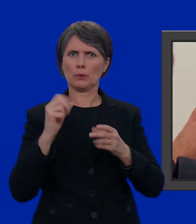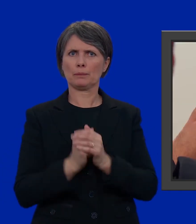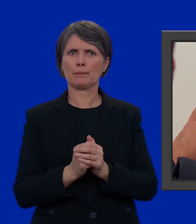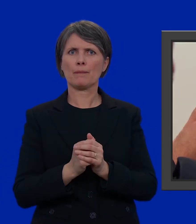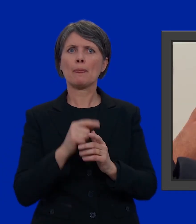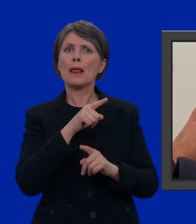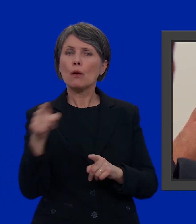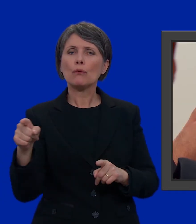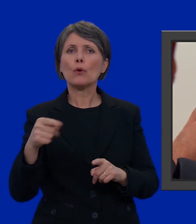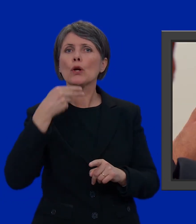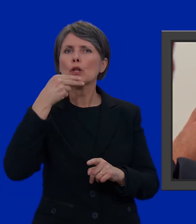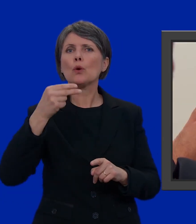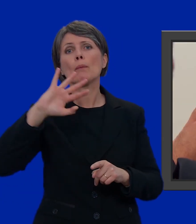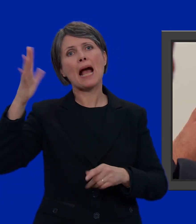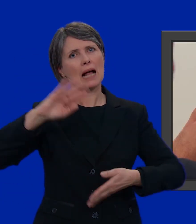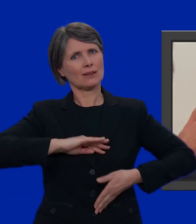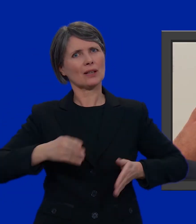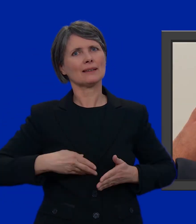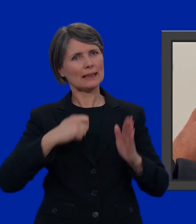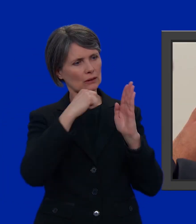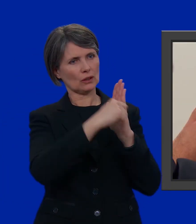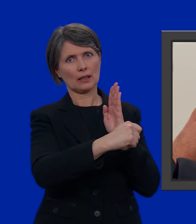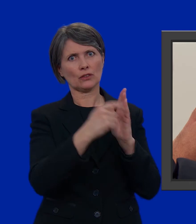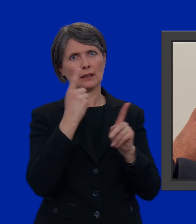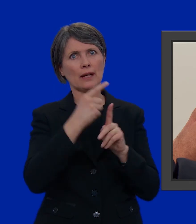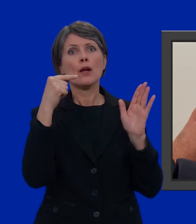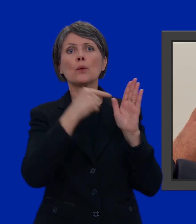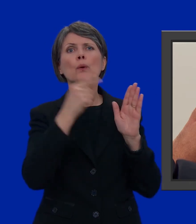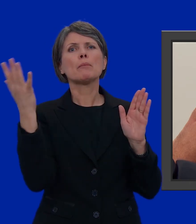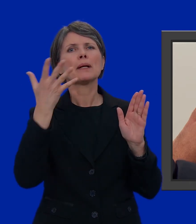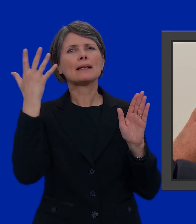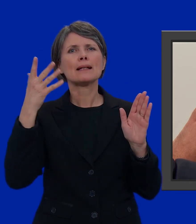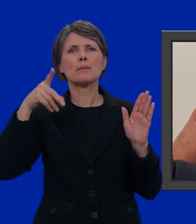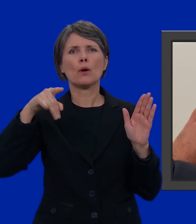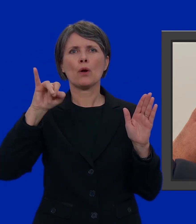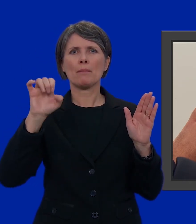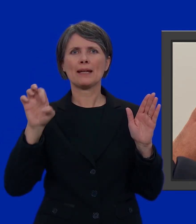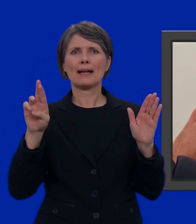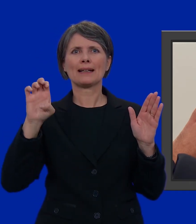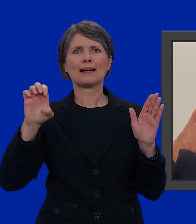Cancellate allora il nome di un altro candidato. Eliminiamo, ad esempio, Pierre Patrice Personnes